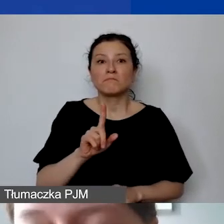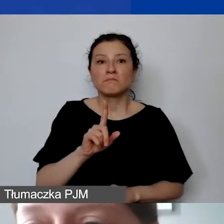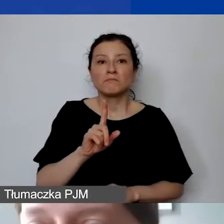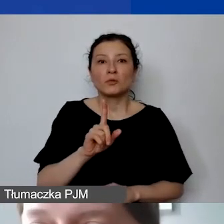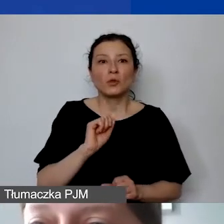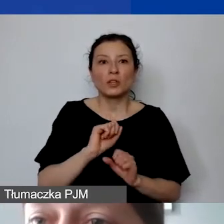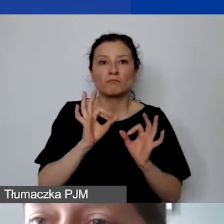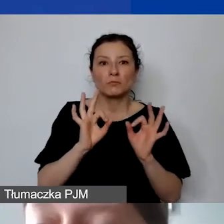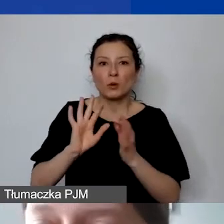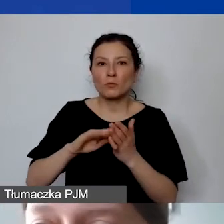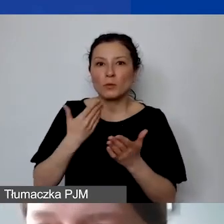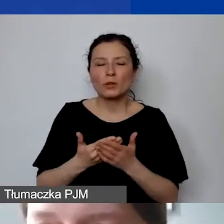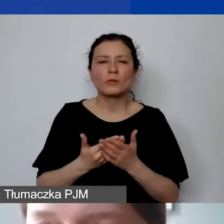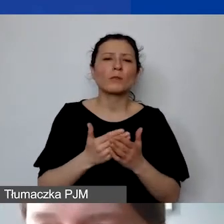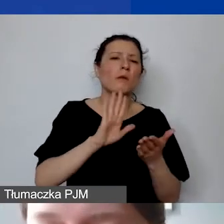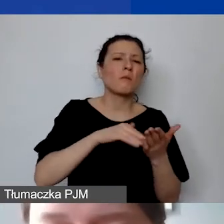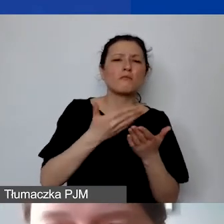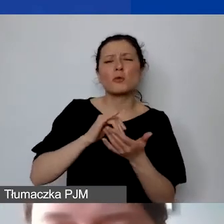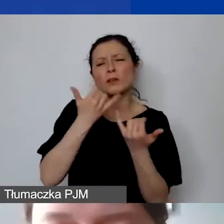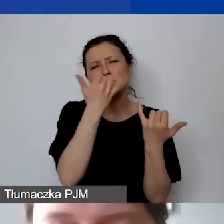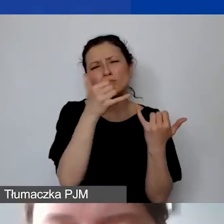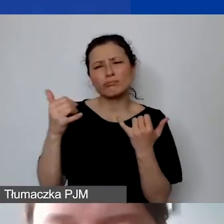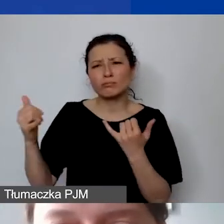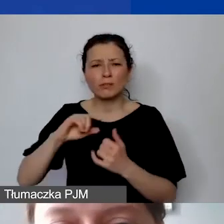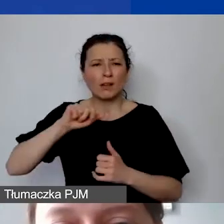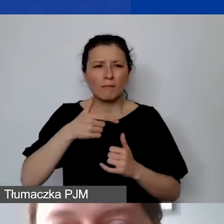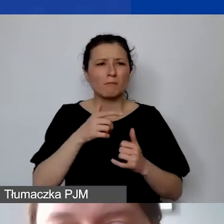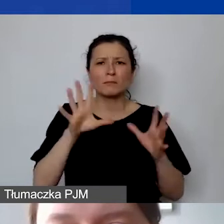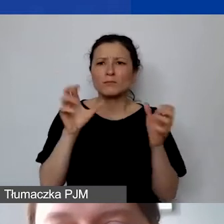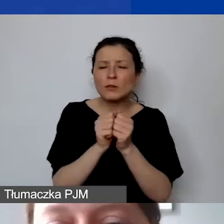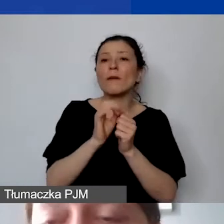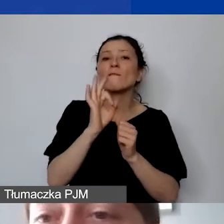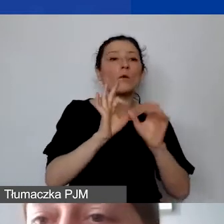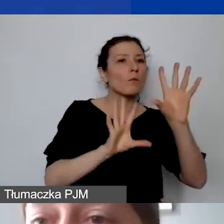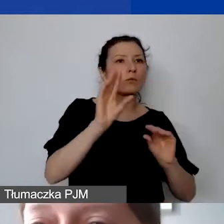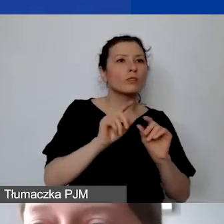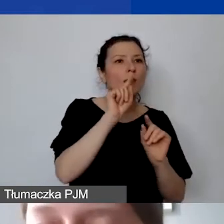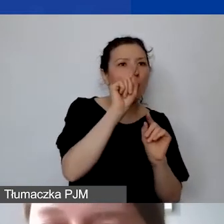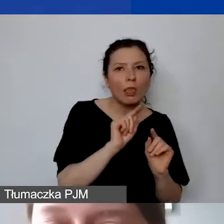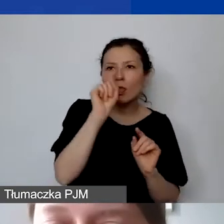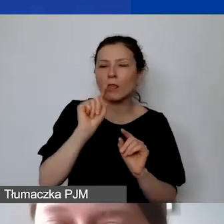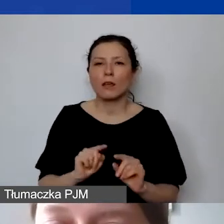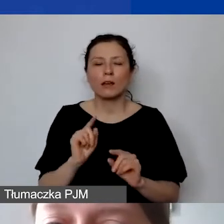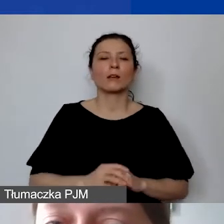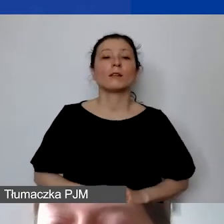To przykłady różnorodnych informacji, które znajdujemy w państwa budżetach, które do nas trafiają. Chciałam pokazać, na czym polega kłopot,